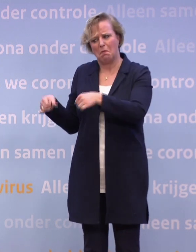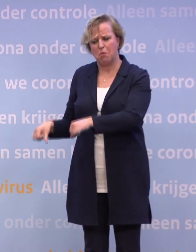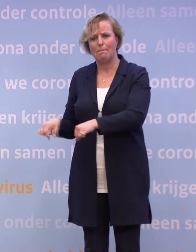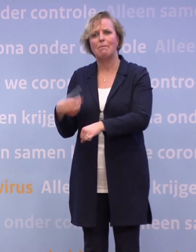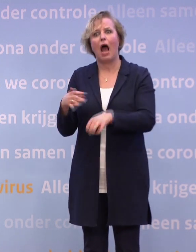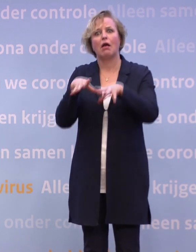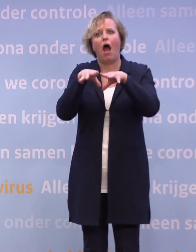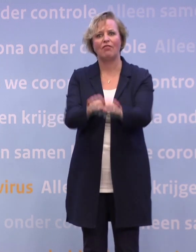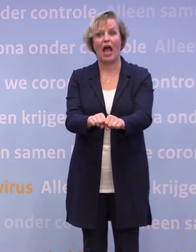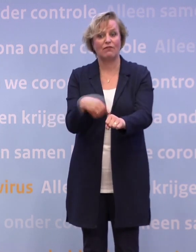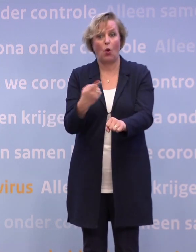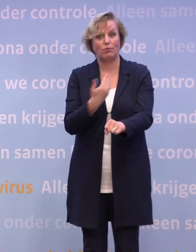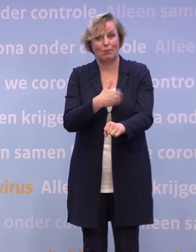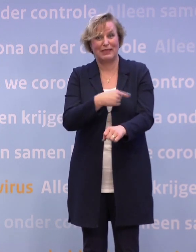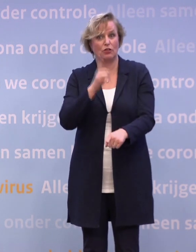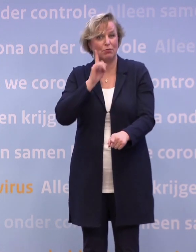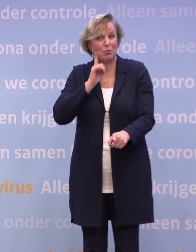Want kennelijk houden mensen... -Dat gebeurt ook. Er wordt meer...